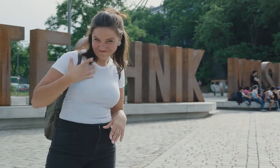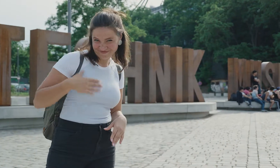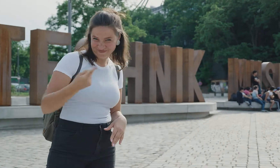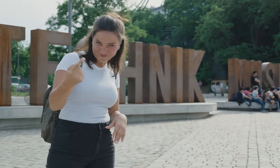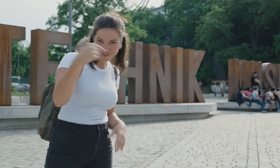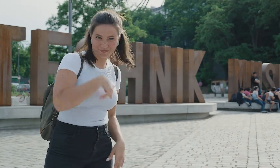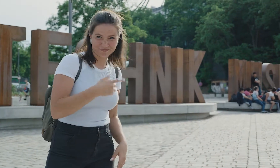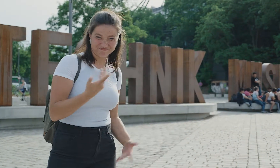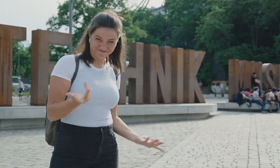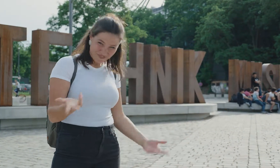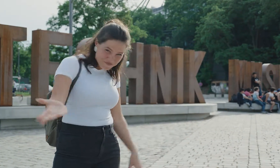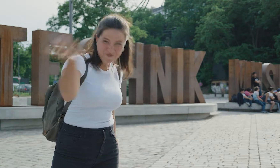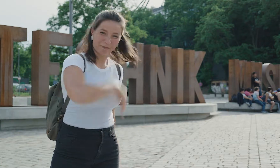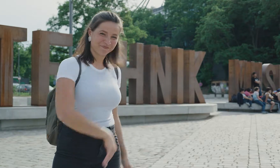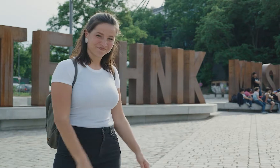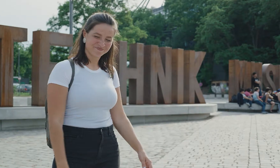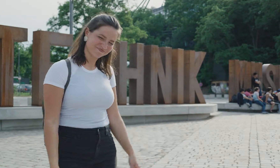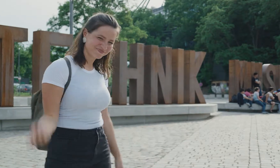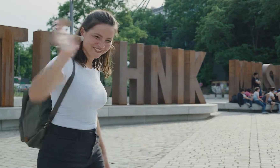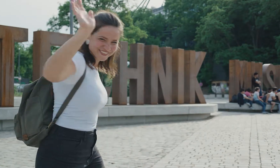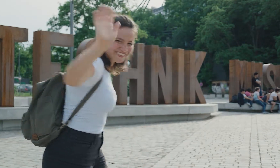Wollt ihr das auch? Dann kommt einfach vorbei! Ciao!